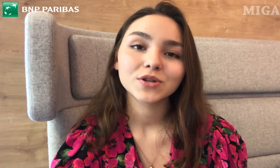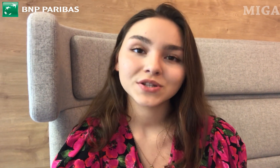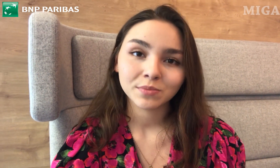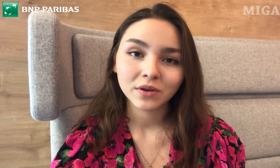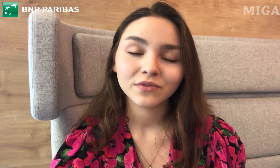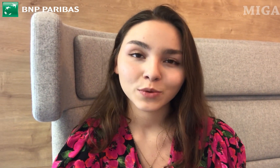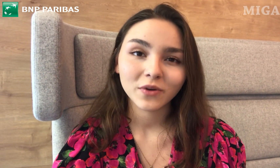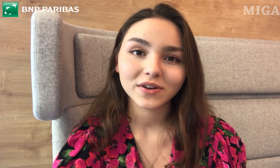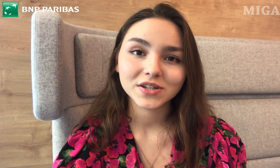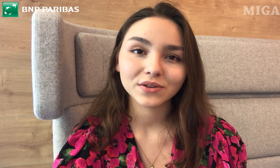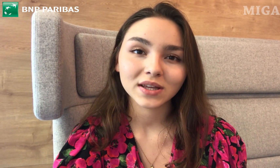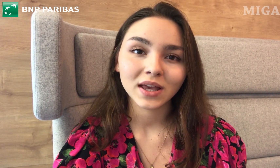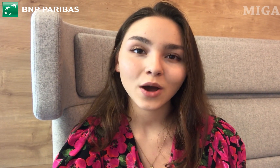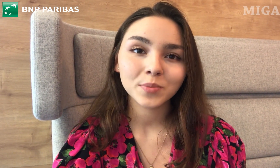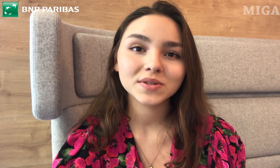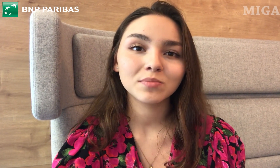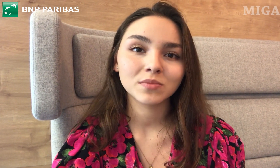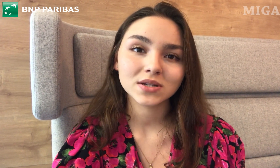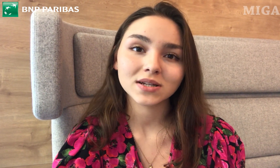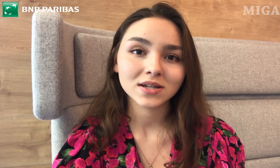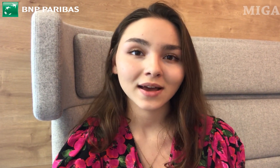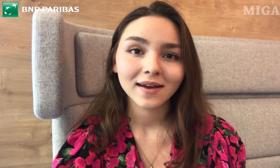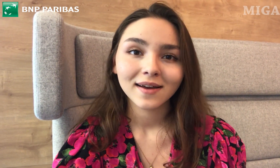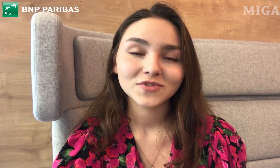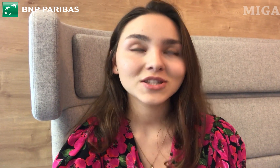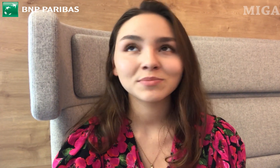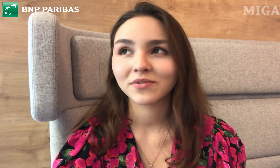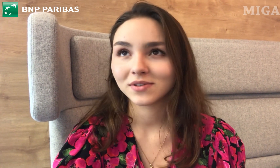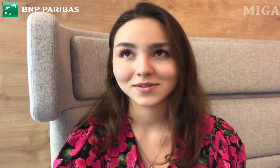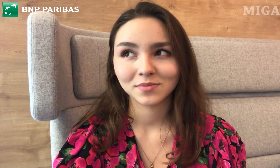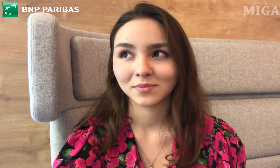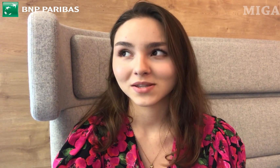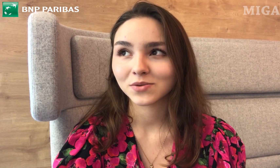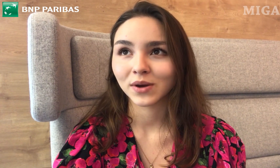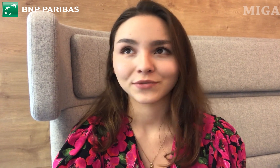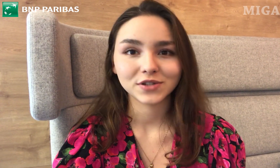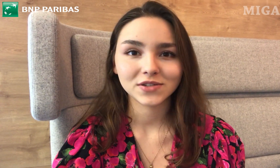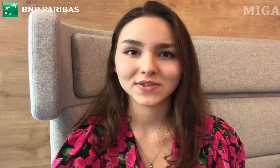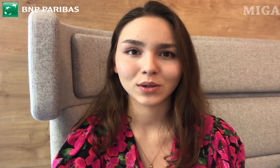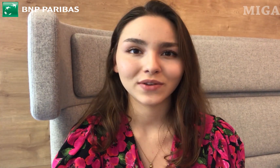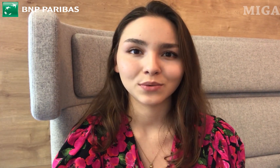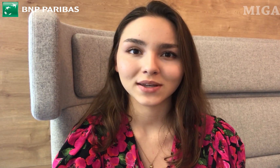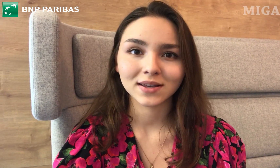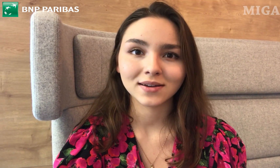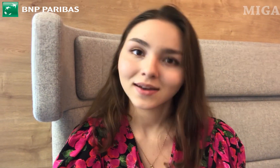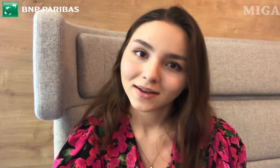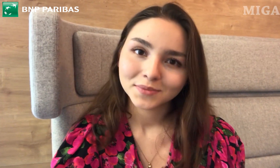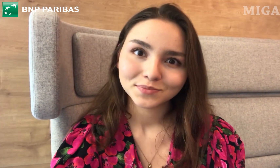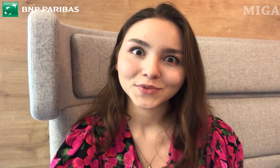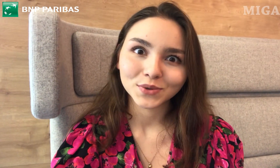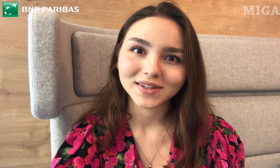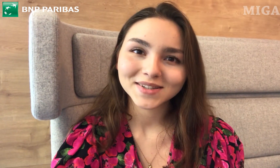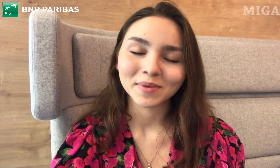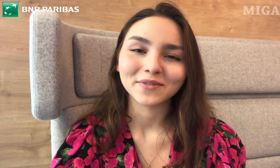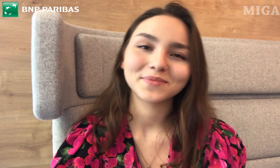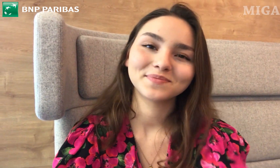możecie poinformować je o takiej opcji, bo myślę, że wszyscy powinniśmy mieć łatwość w załatwianiu takich trudnych spraw :)